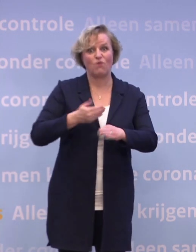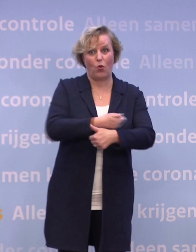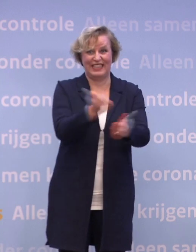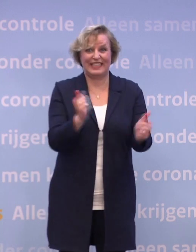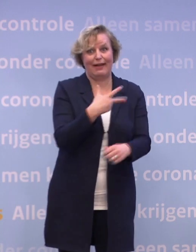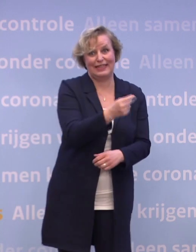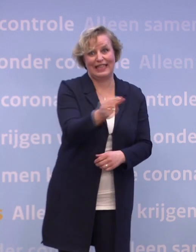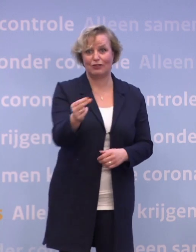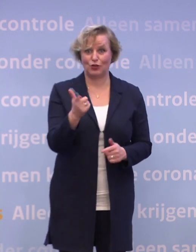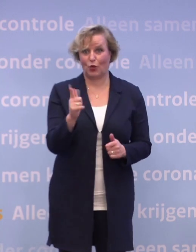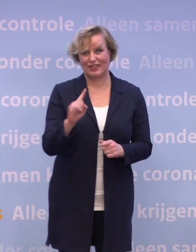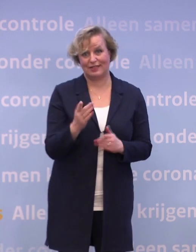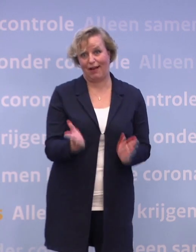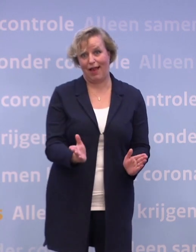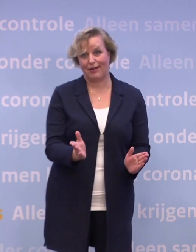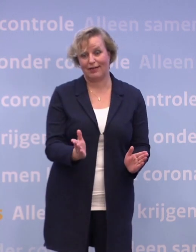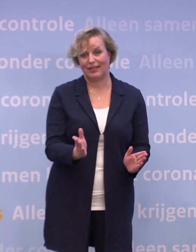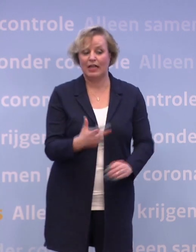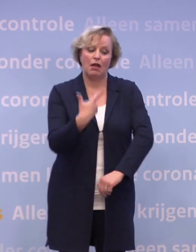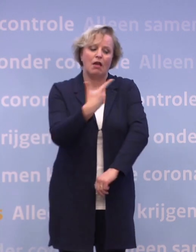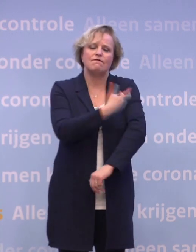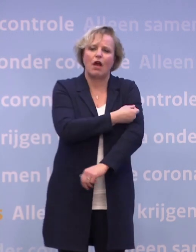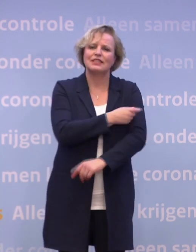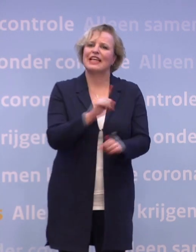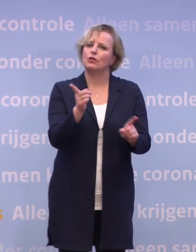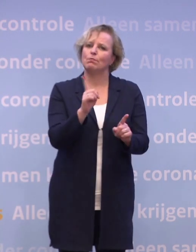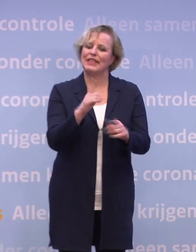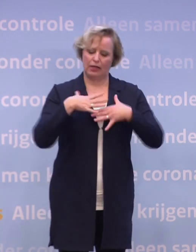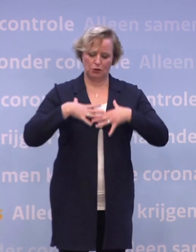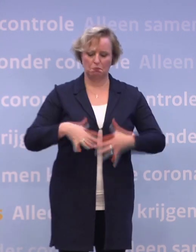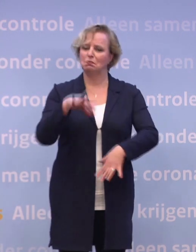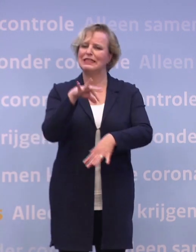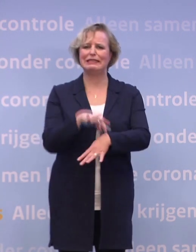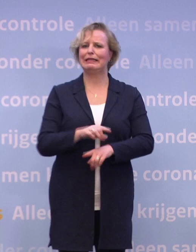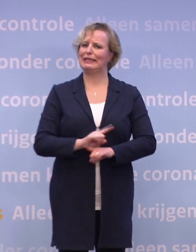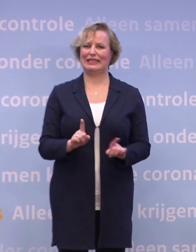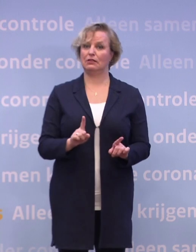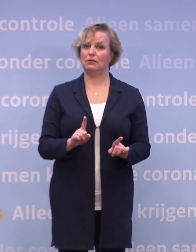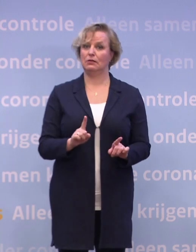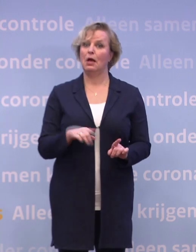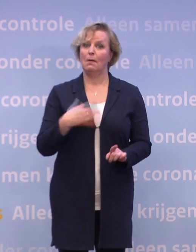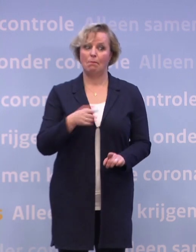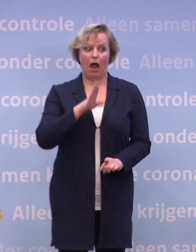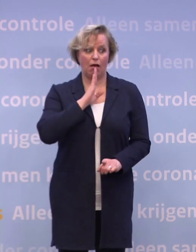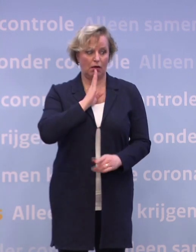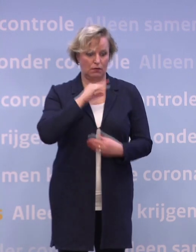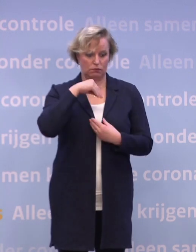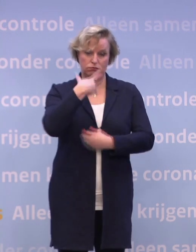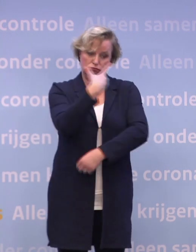...en een vaccin zorgt ervoor dat we niet ziek worden... ...maar het is nog onbekend of iemand die gevaccineerd is...